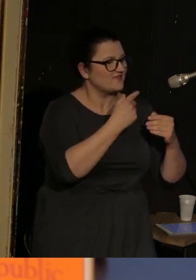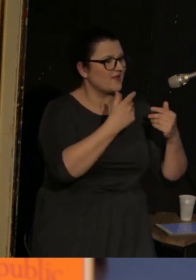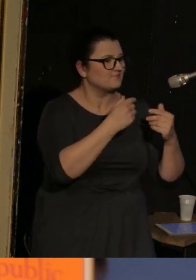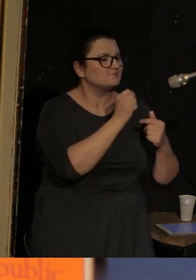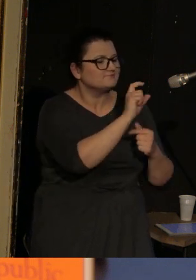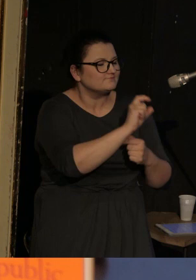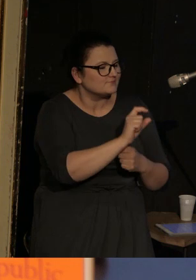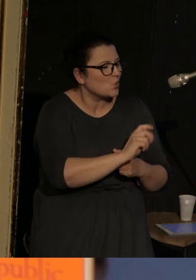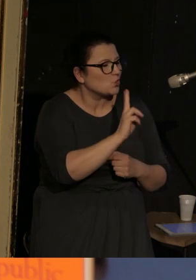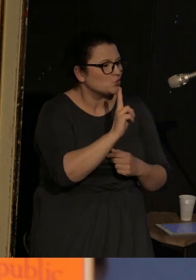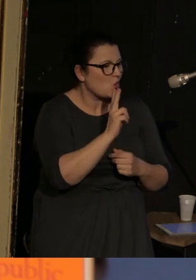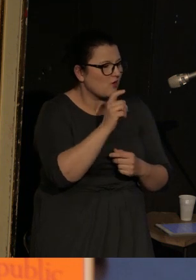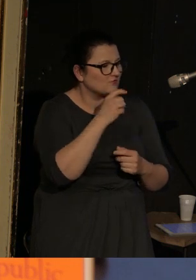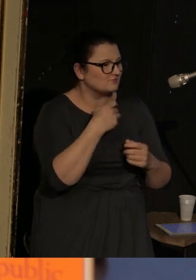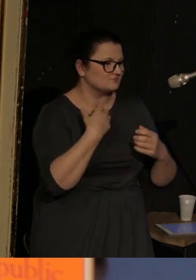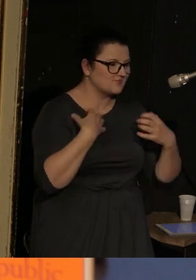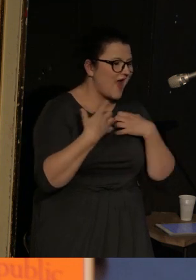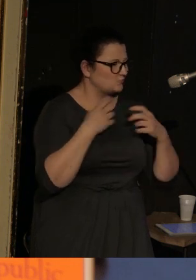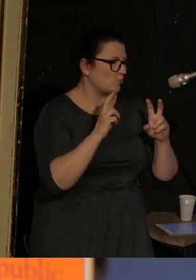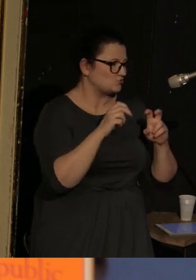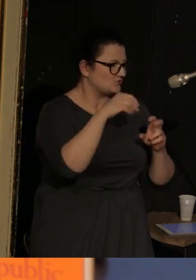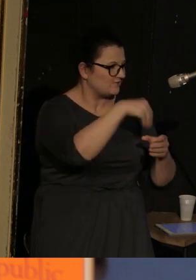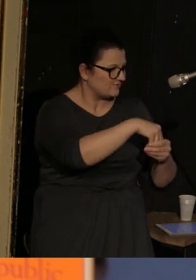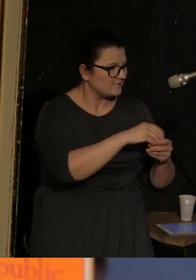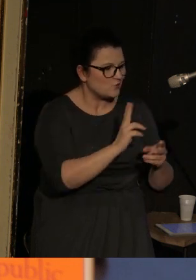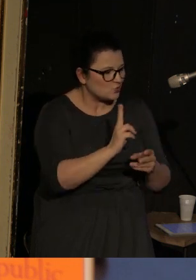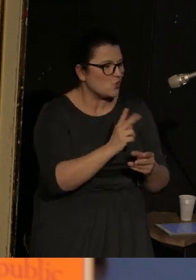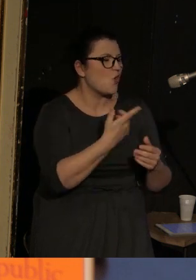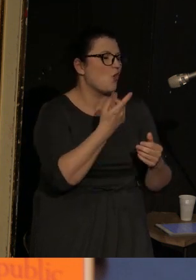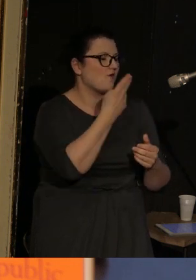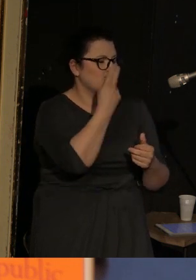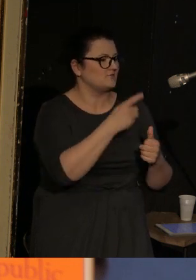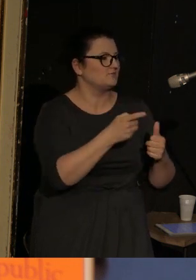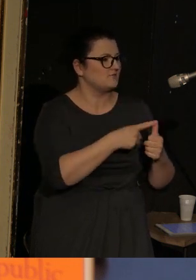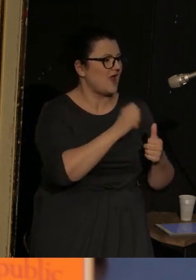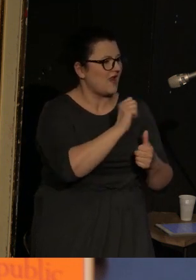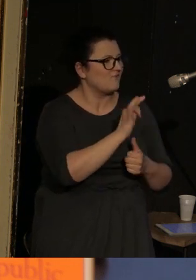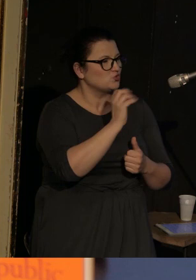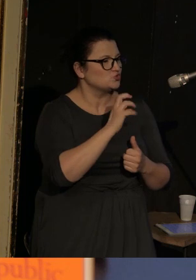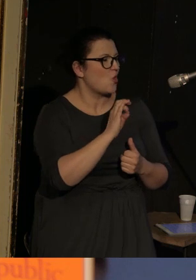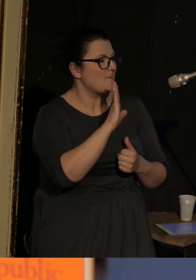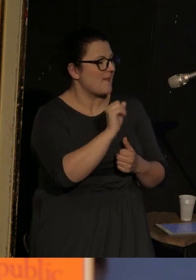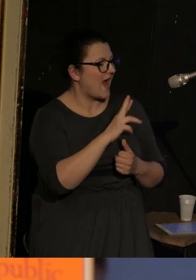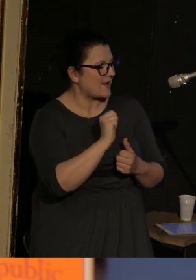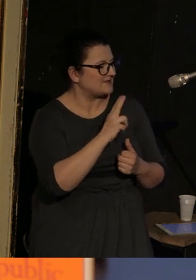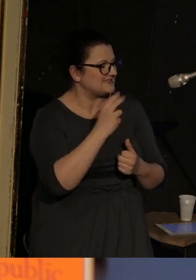dramatis personae, które biorą udział w całym tym wydarzeniu, czyli jest Alfonso Barabinski, lalkarz,